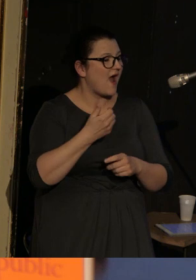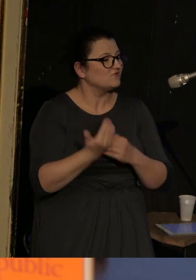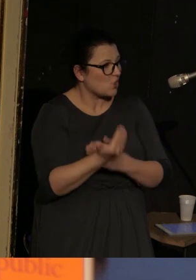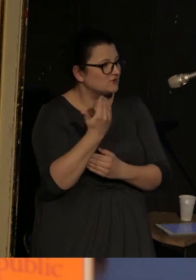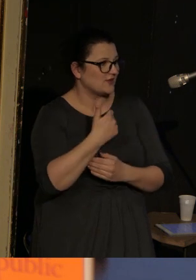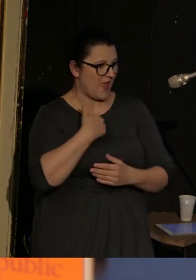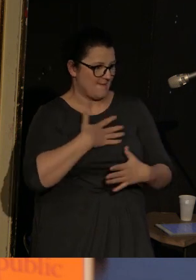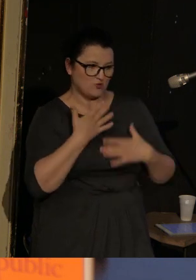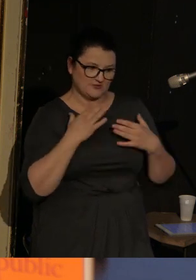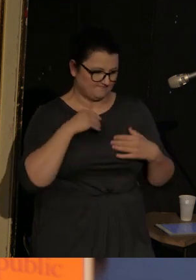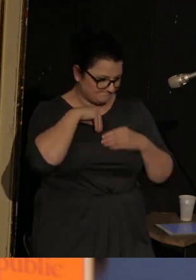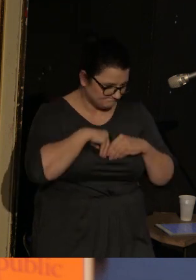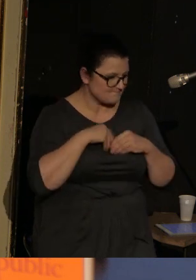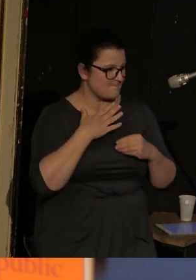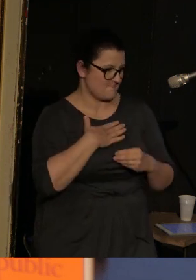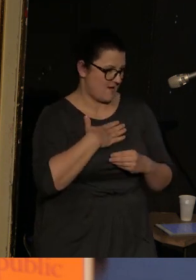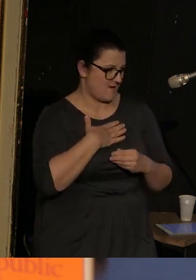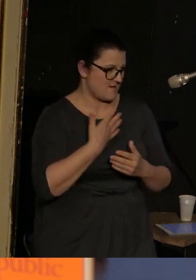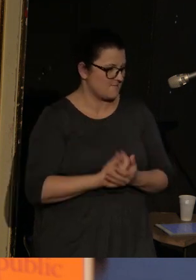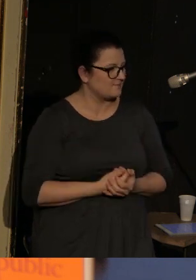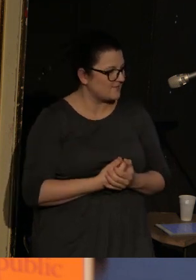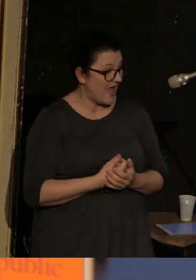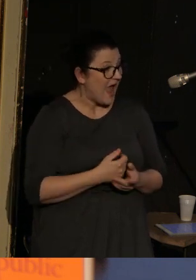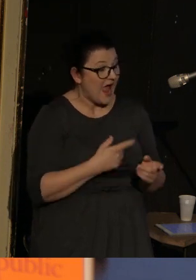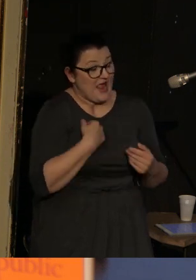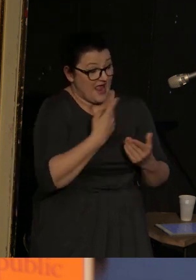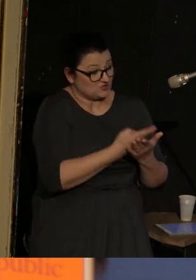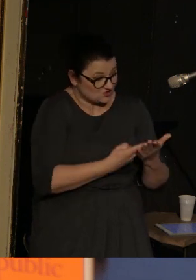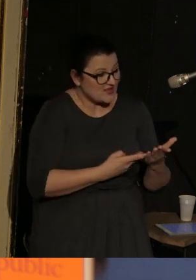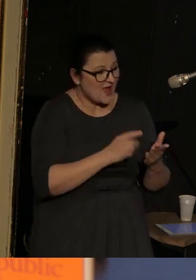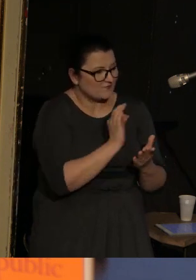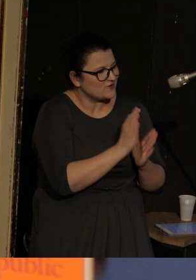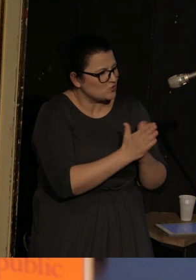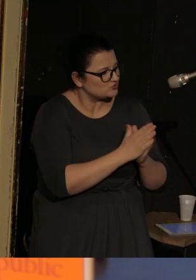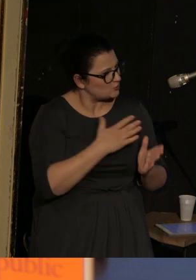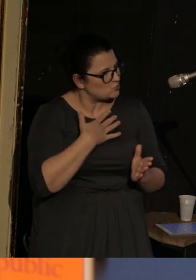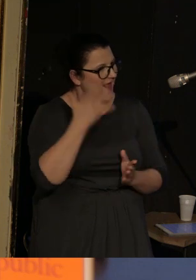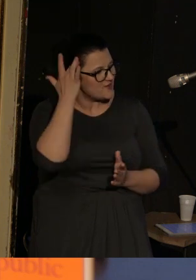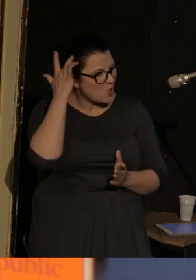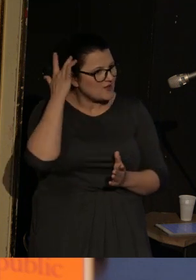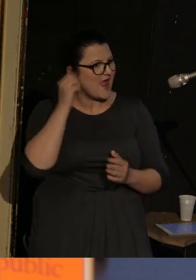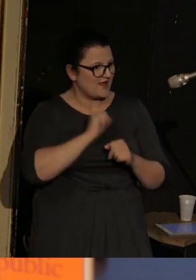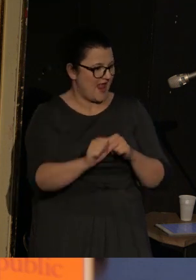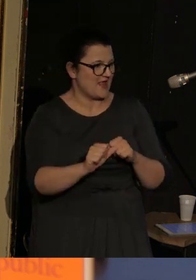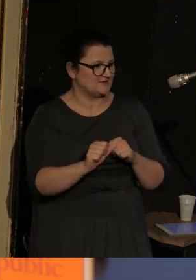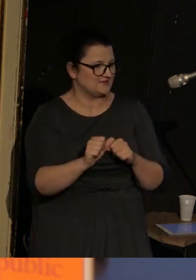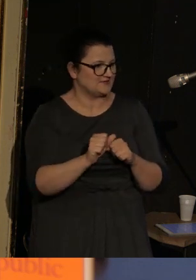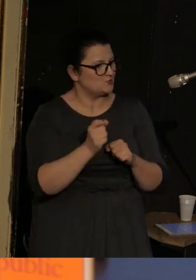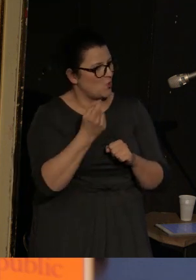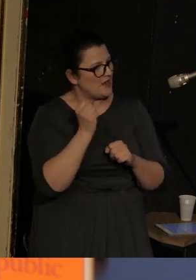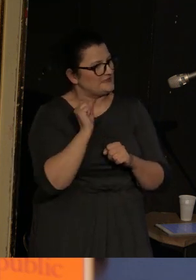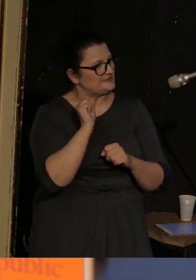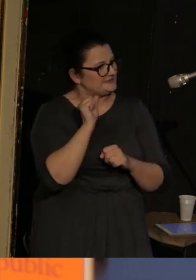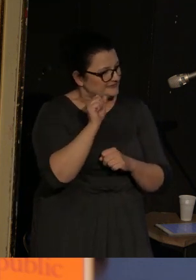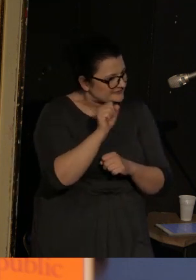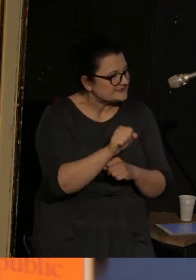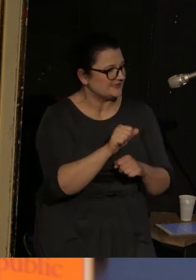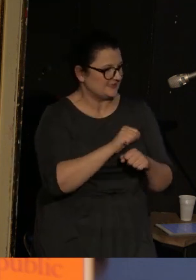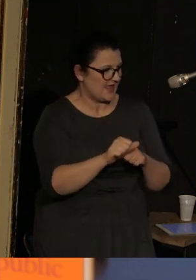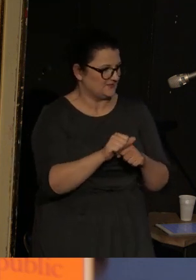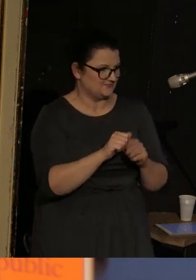I ja czuję jego ironię, która jest w jakiś sposób pokonana w całym tym tomie.